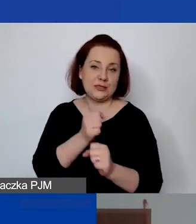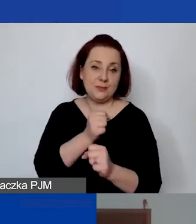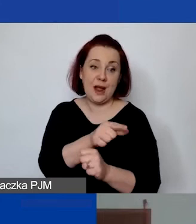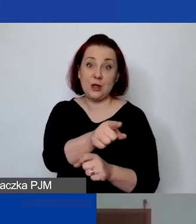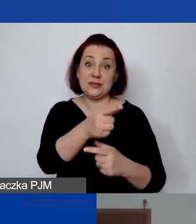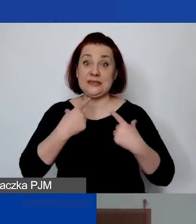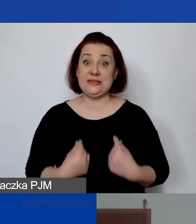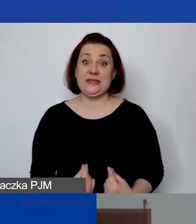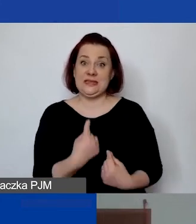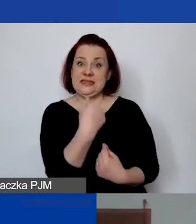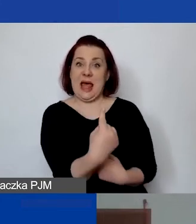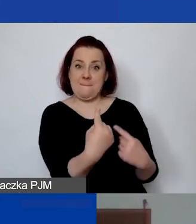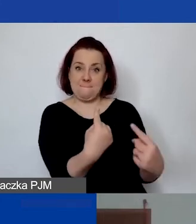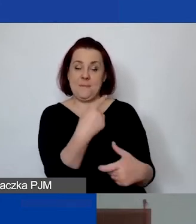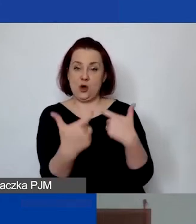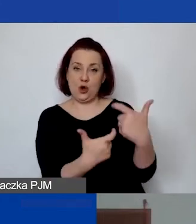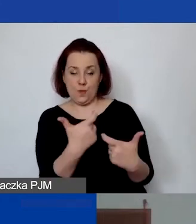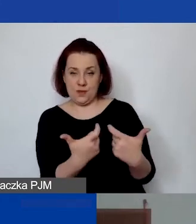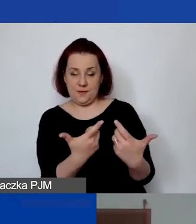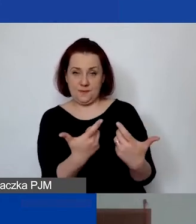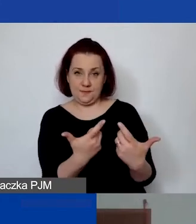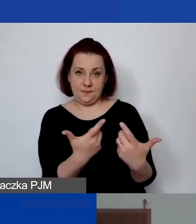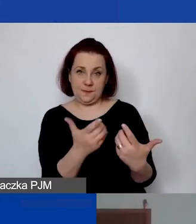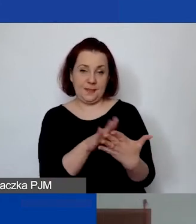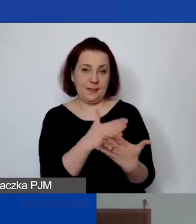Jeżeli byłby to np. informatyk,